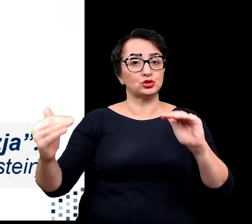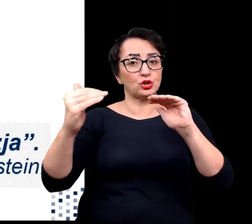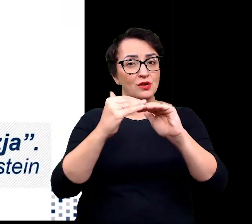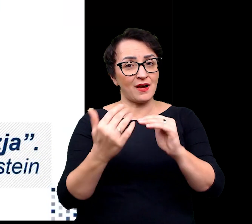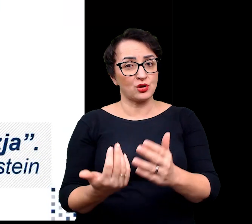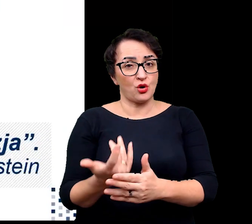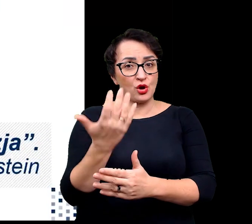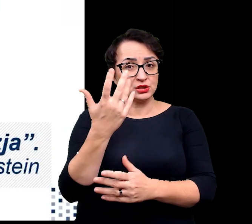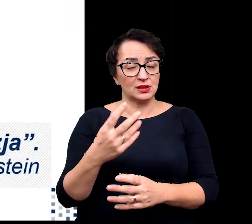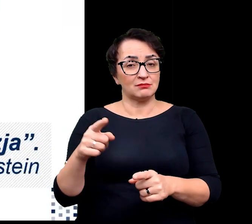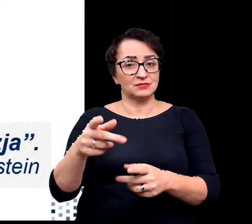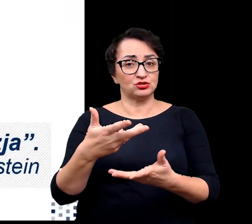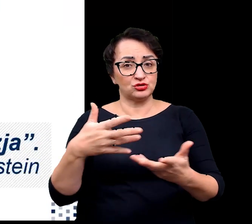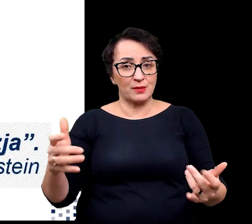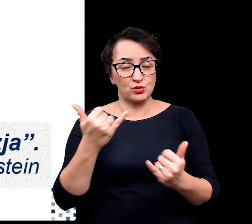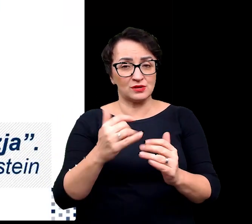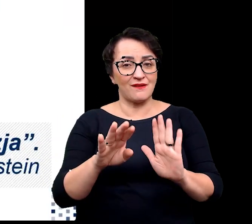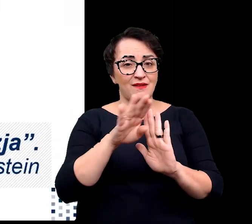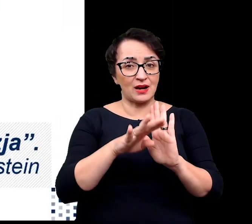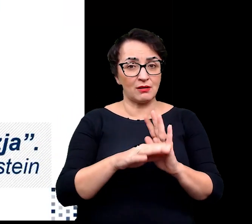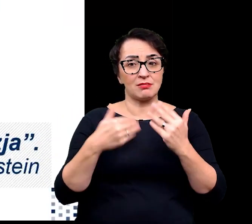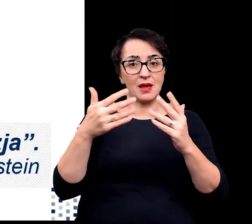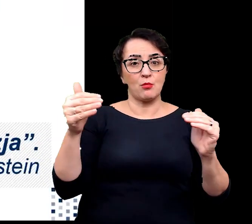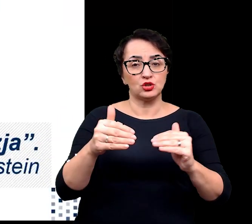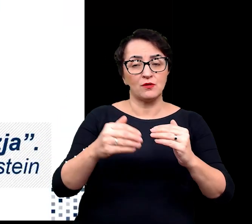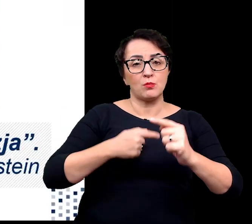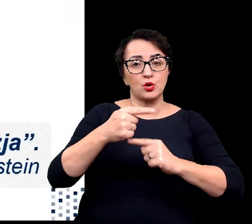produkcję rośliną na tych obszarach.